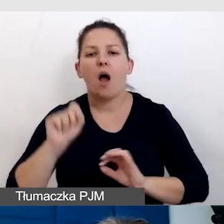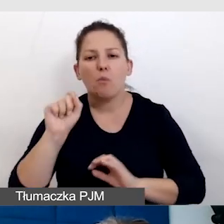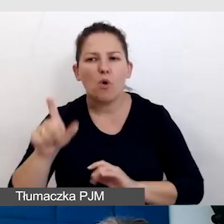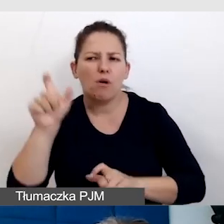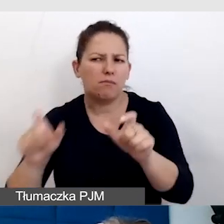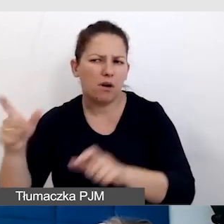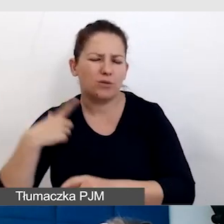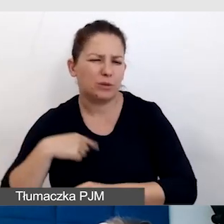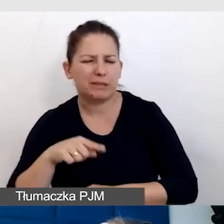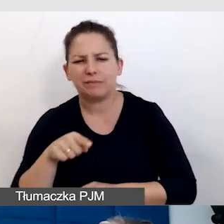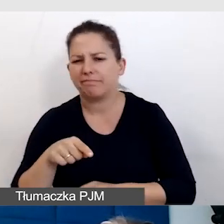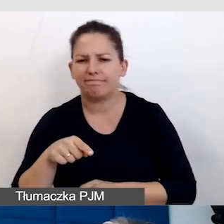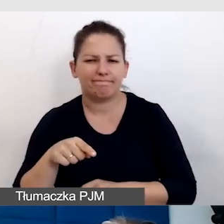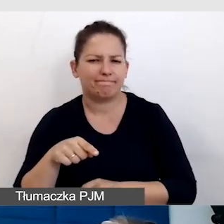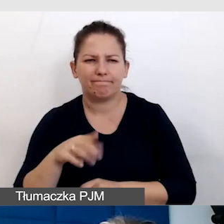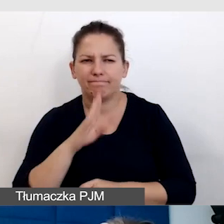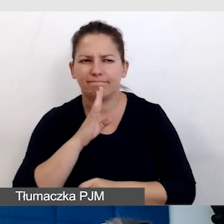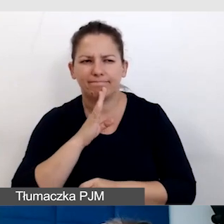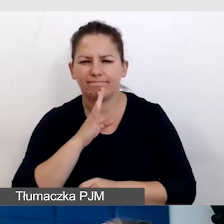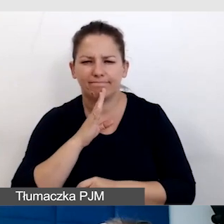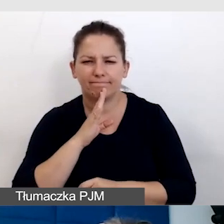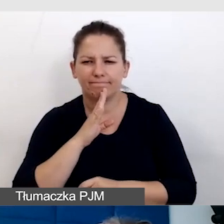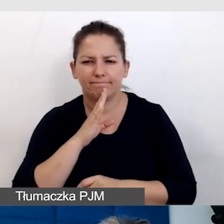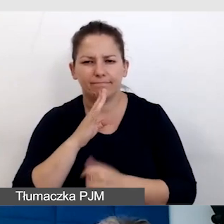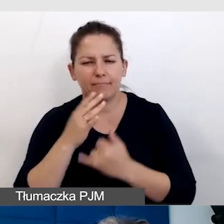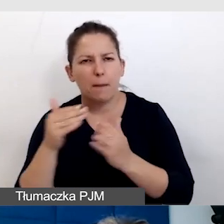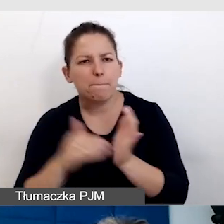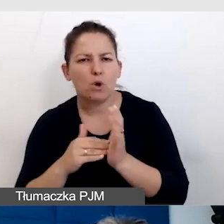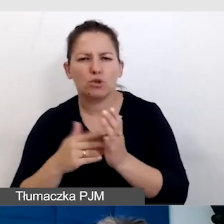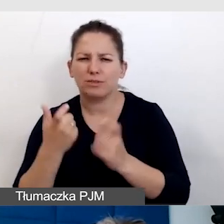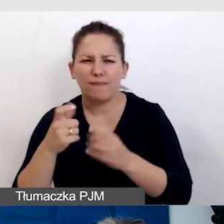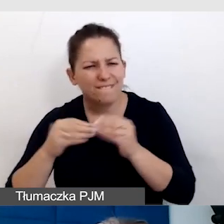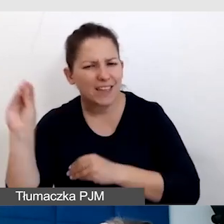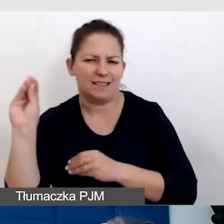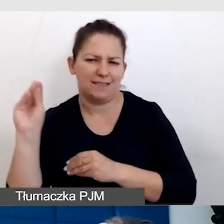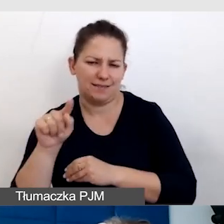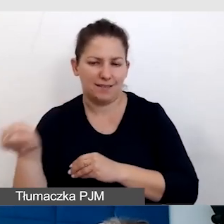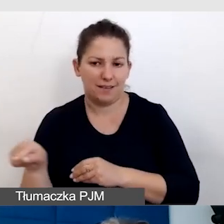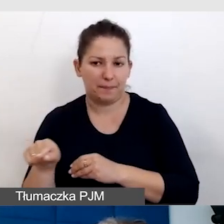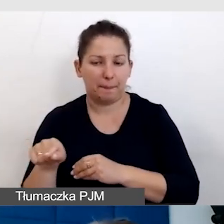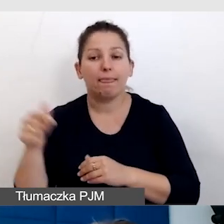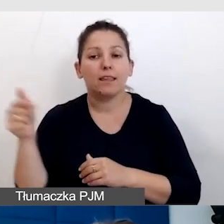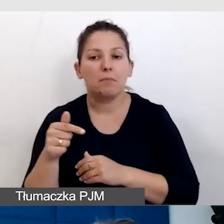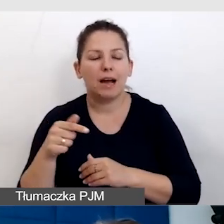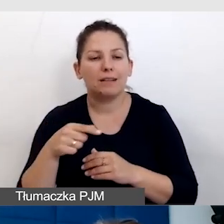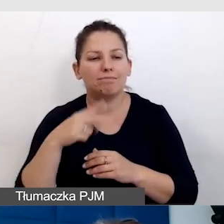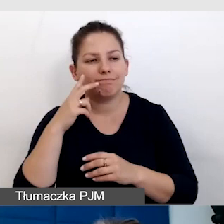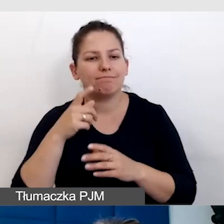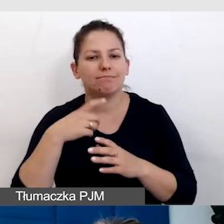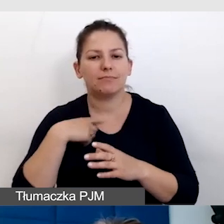które nie są standardowe, które potrzebują czegoś więcej. I trzeba wyjść z tego schematu i o nich pomyśleć.